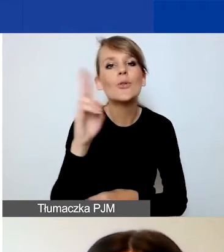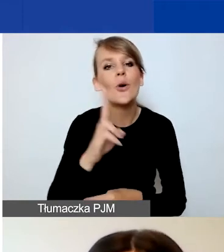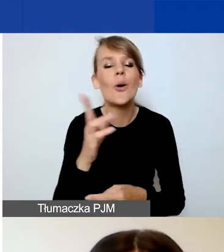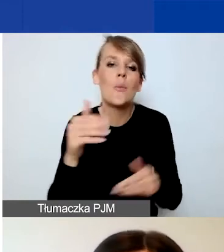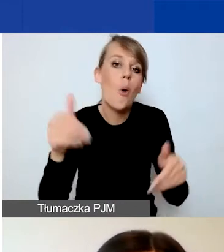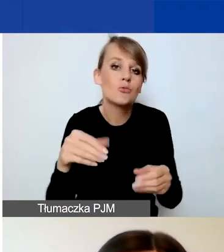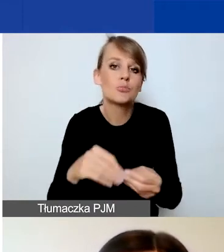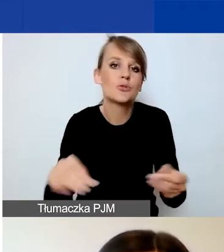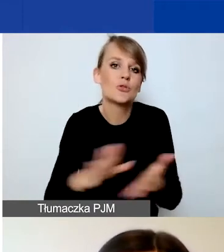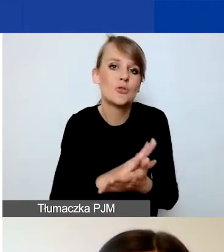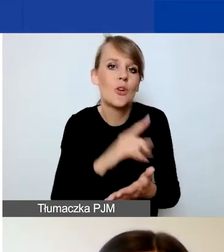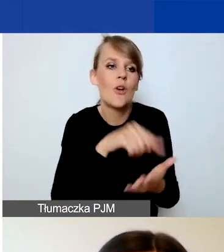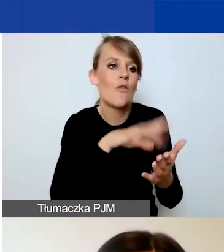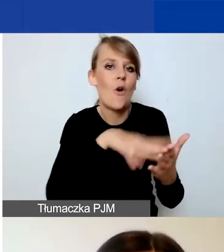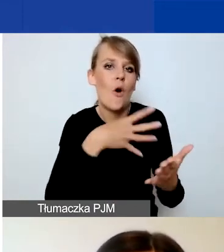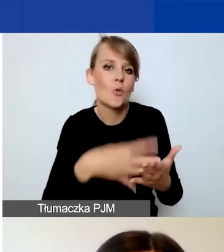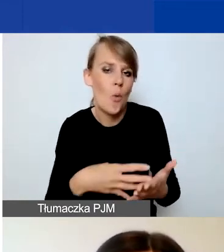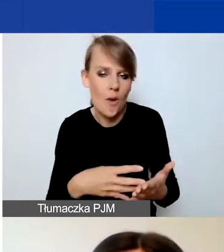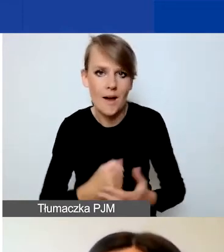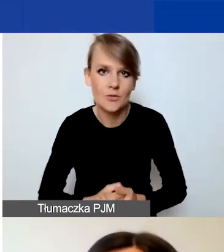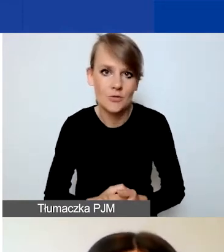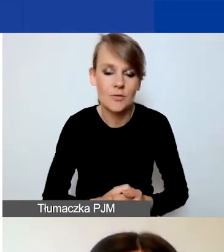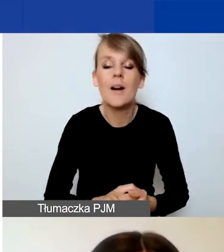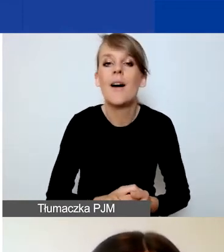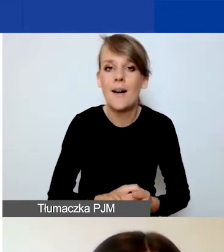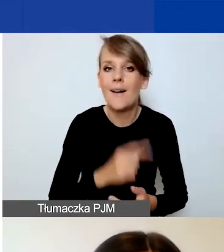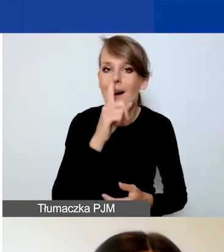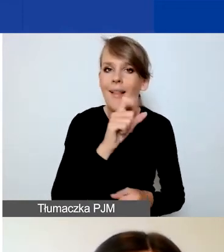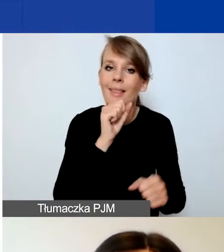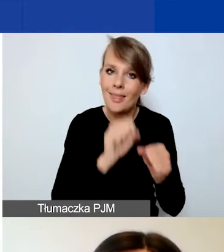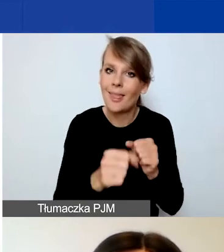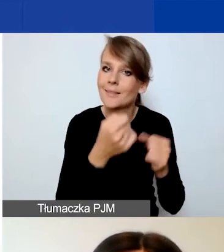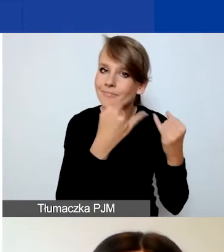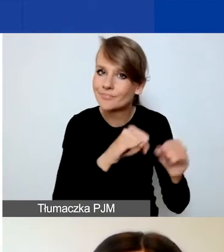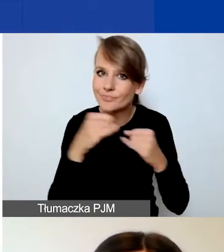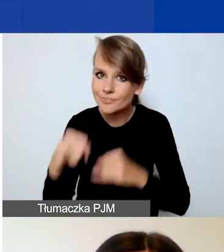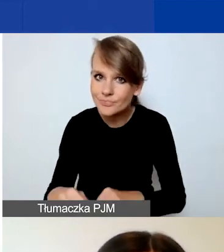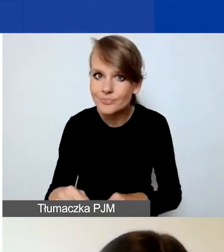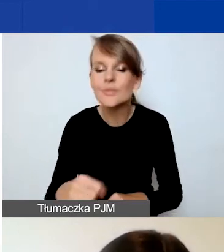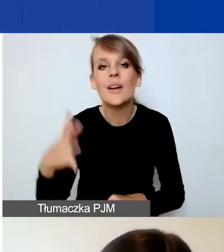do naszego formularza tematycznego. Natomiast występują pewne różnice i warto być tego świadomym.